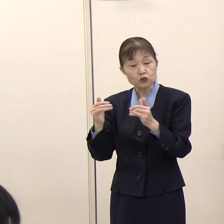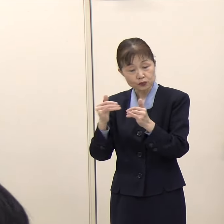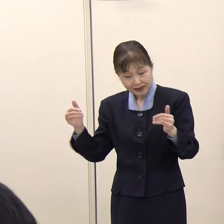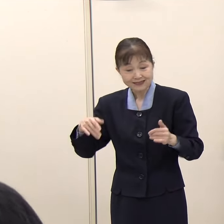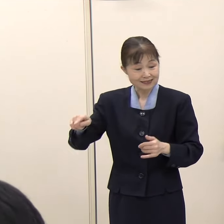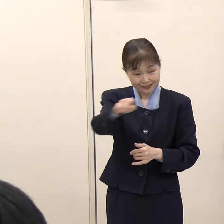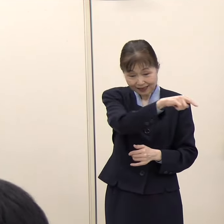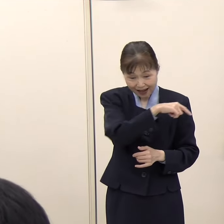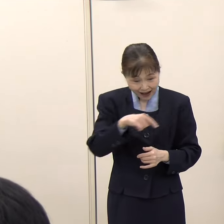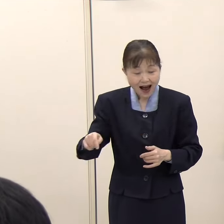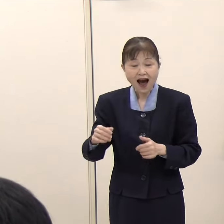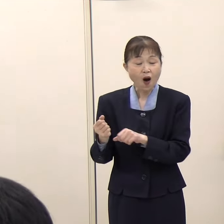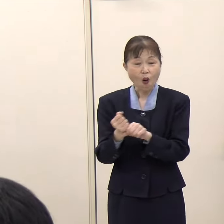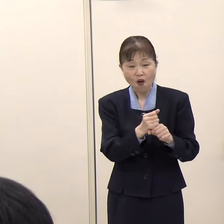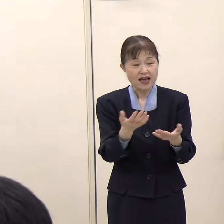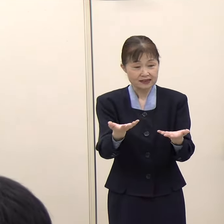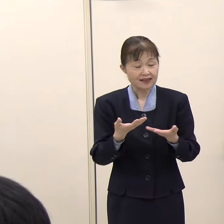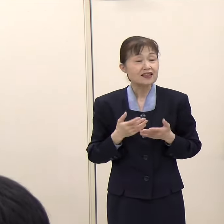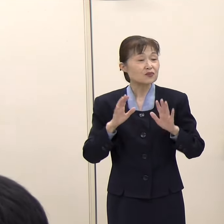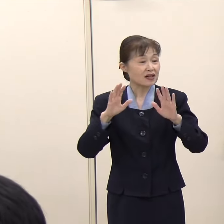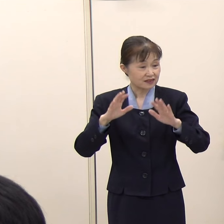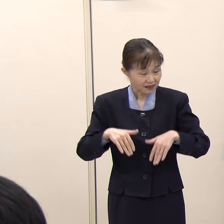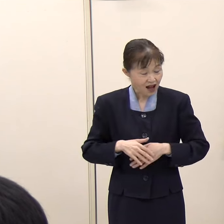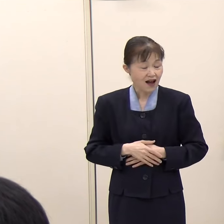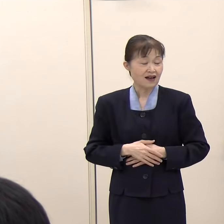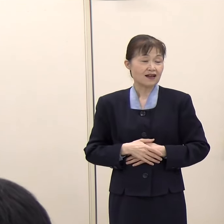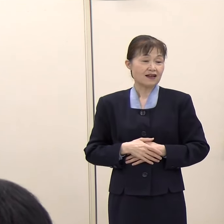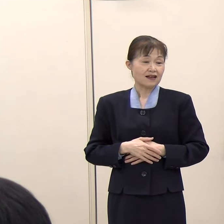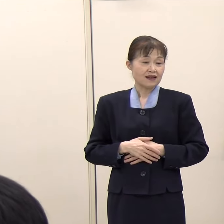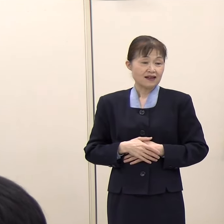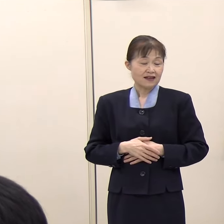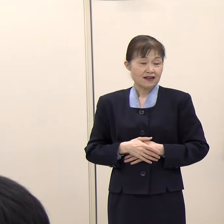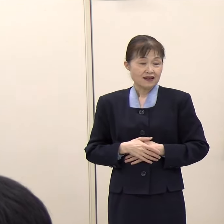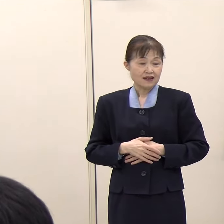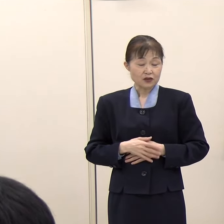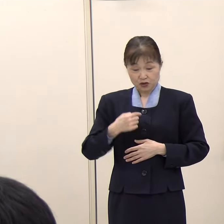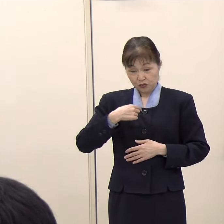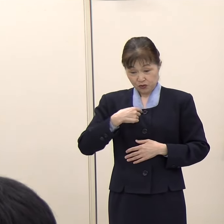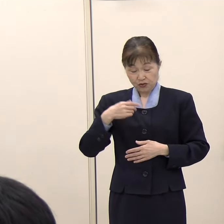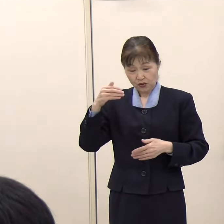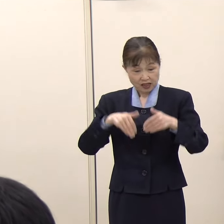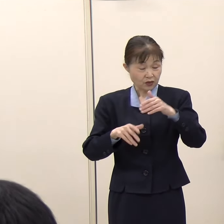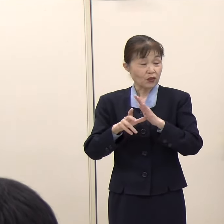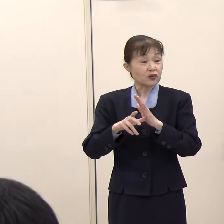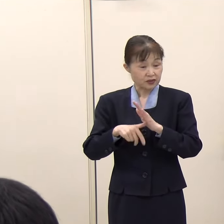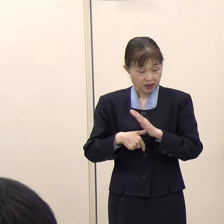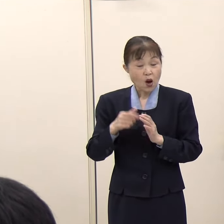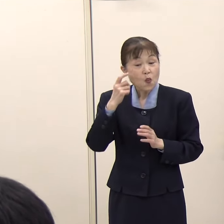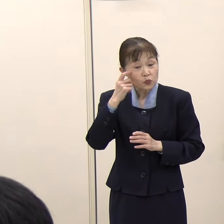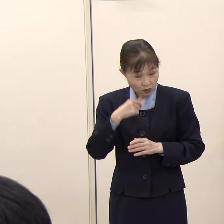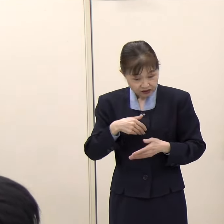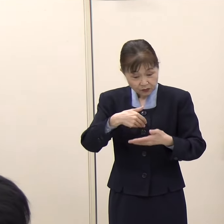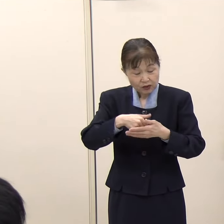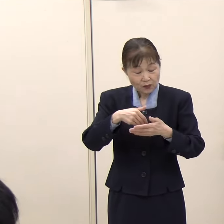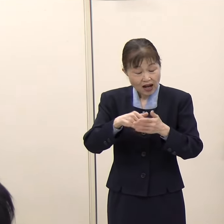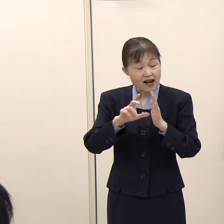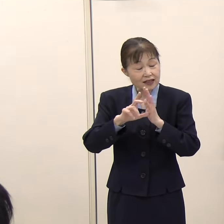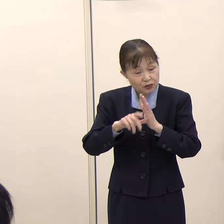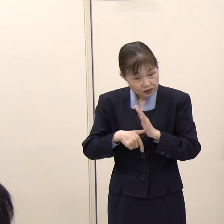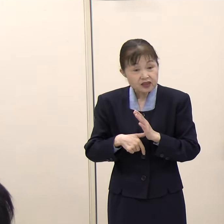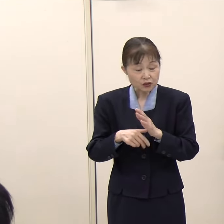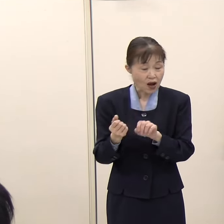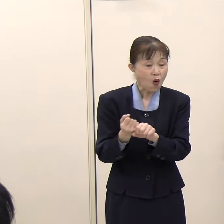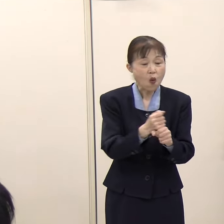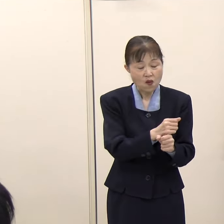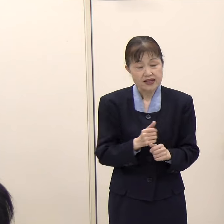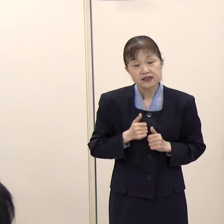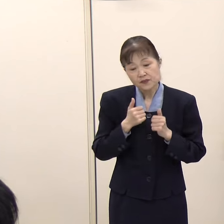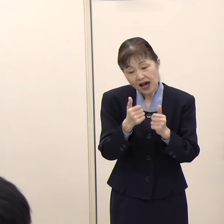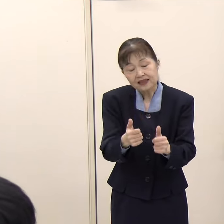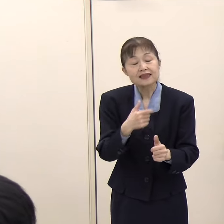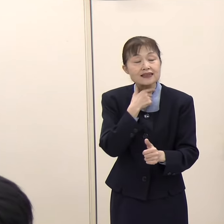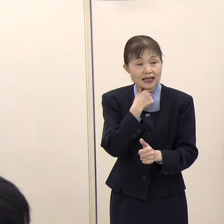こういった政党からお求めがあれば、原則として応援に参りたいと考えています。